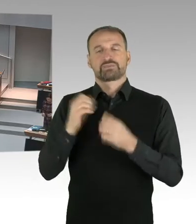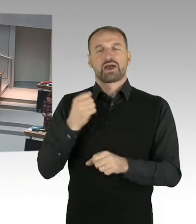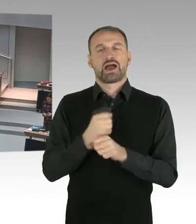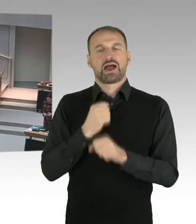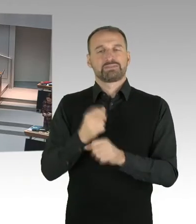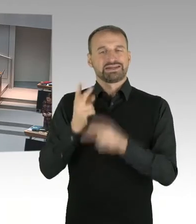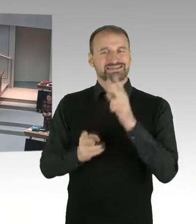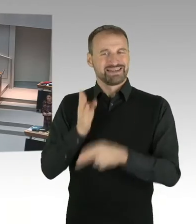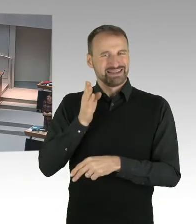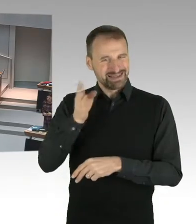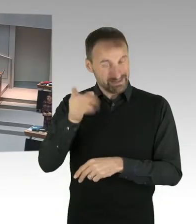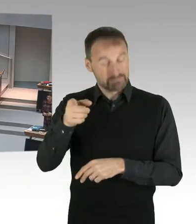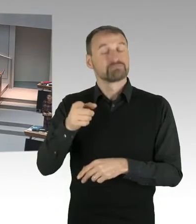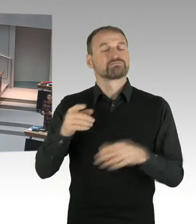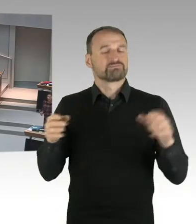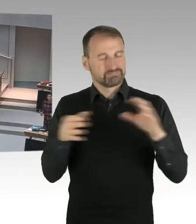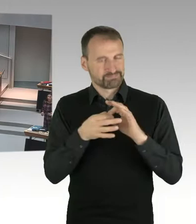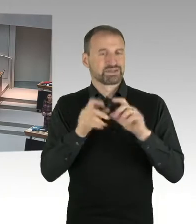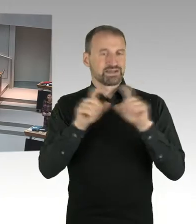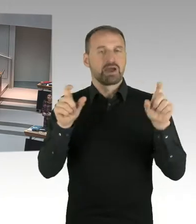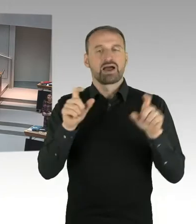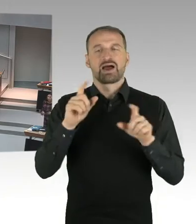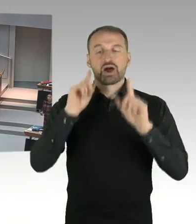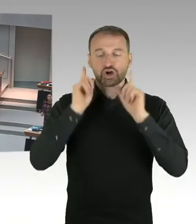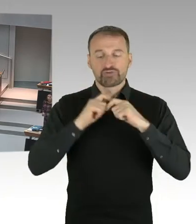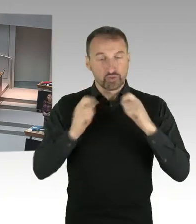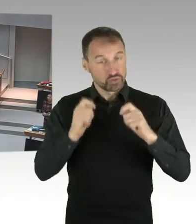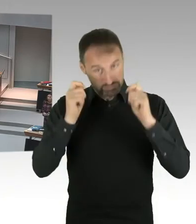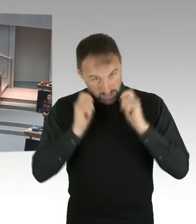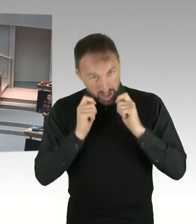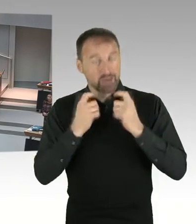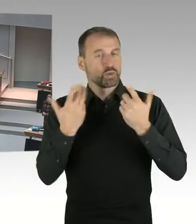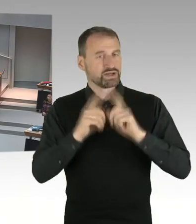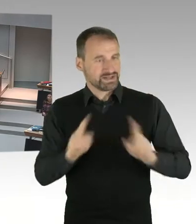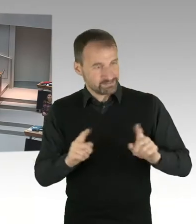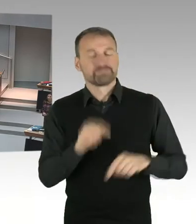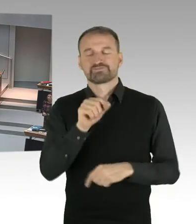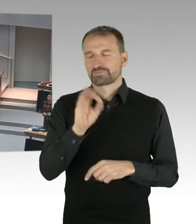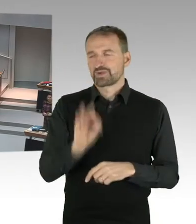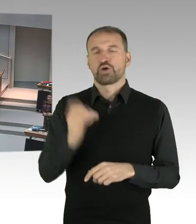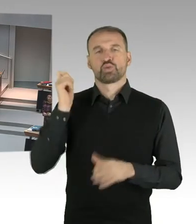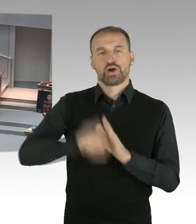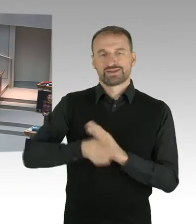In der ersten Instanz hat das Land Berlin einen Sieg sozusagen erhalten.